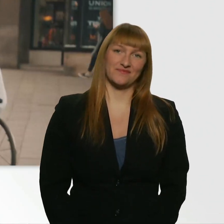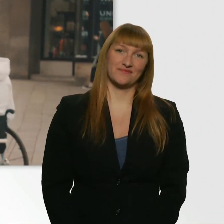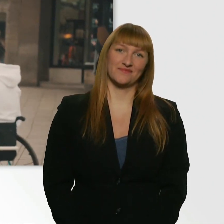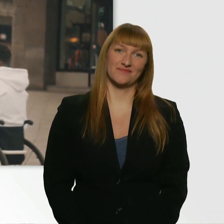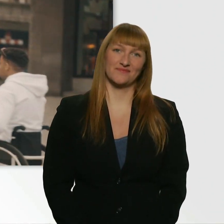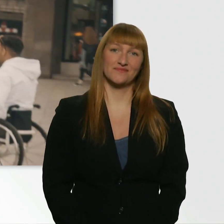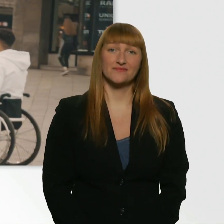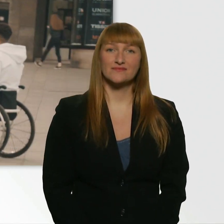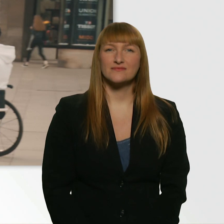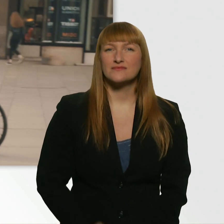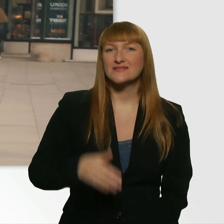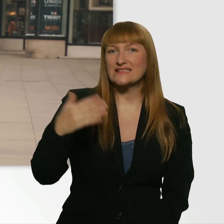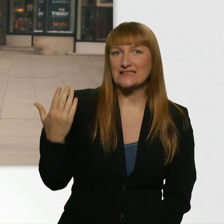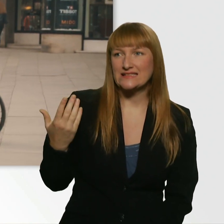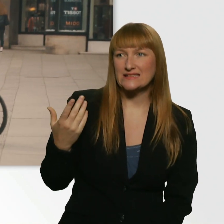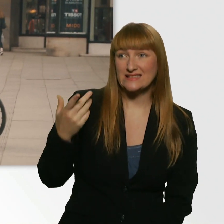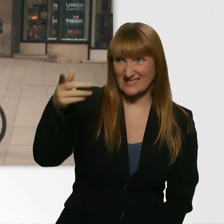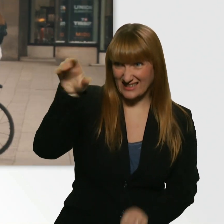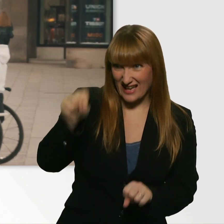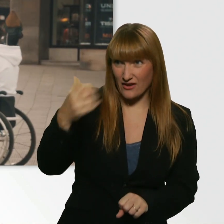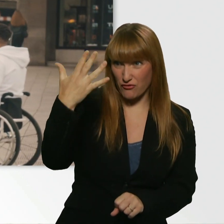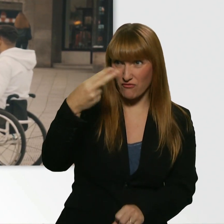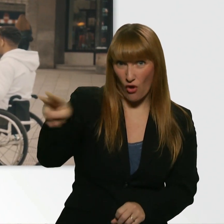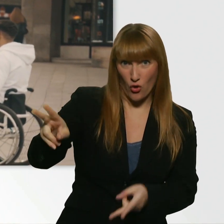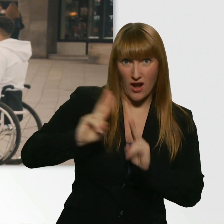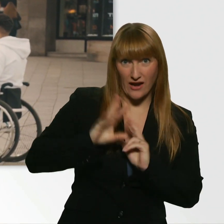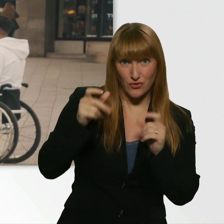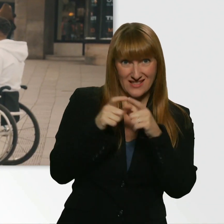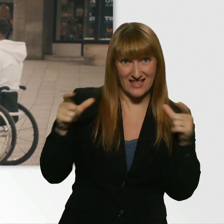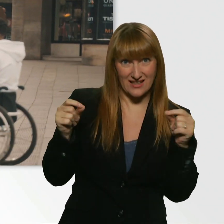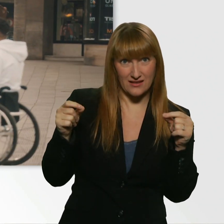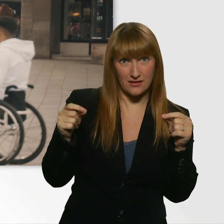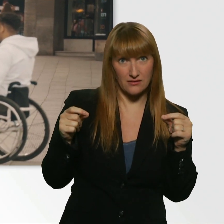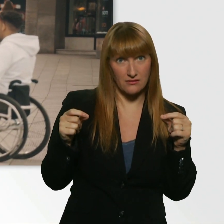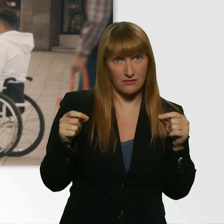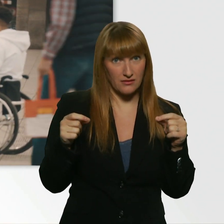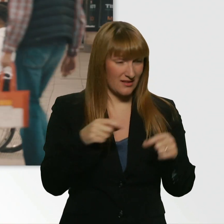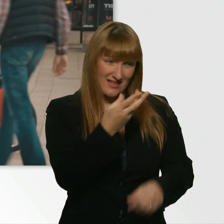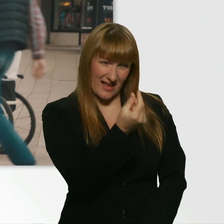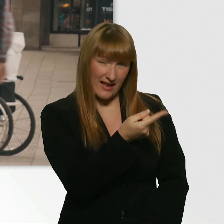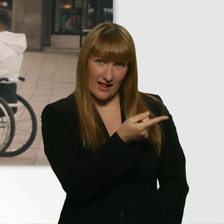Gibts die Möglichkeit, dass Sie mir 5 Euro leihen für ein Ticket? Ich hab kein Geld. - Kein Geld? Keine Chance?